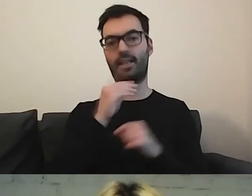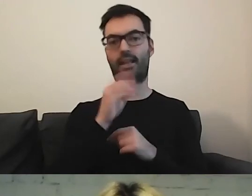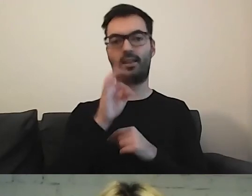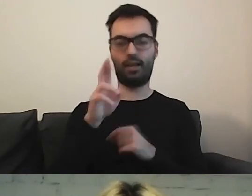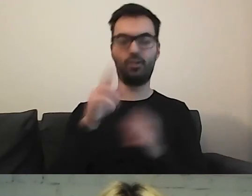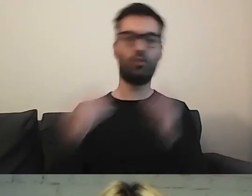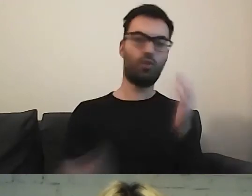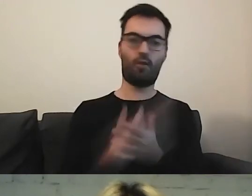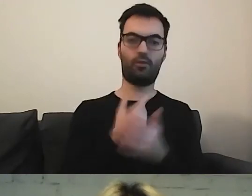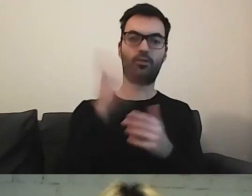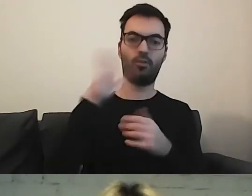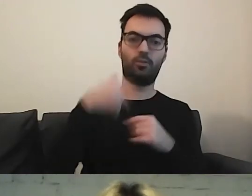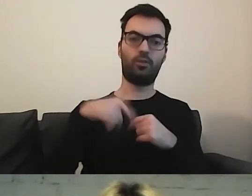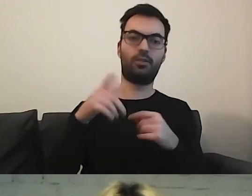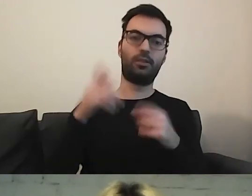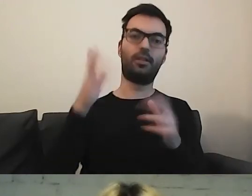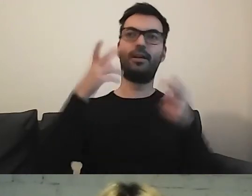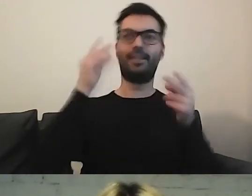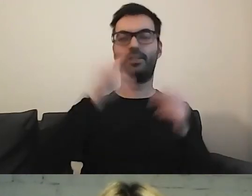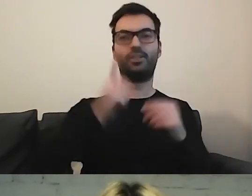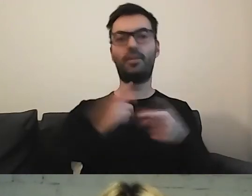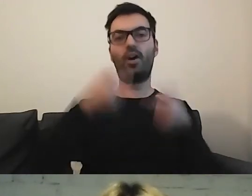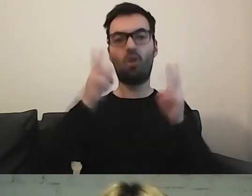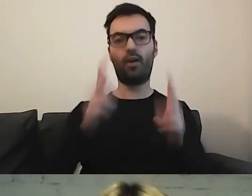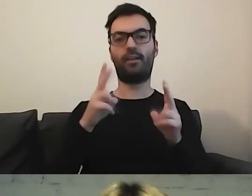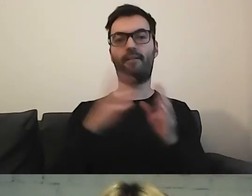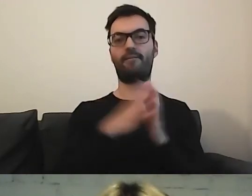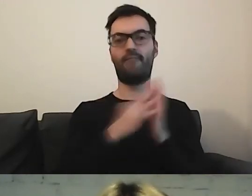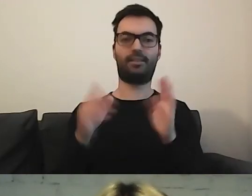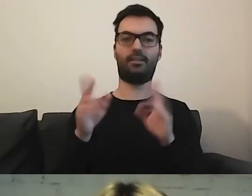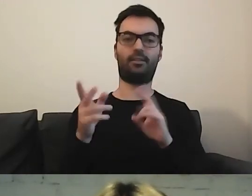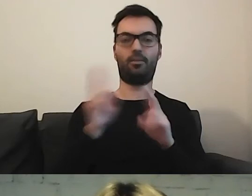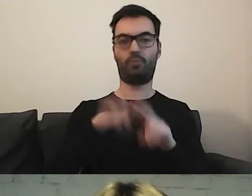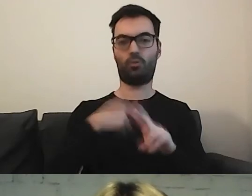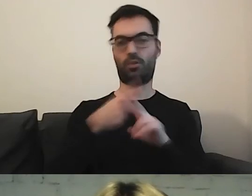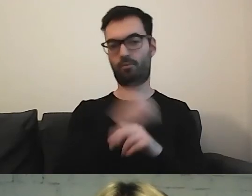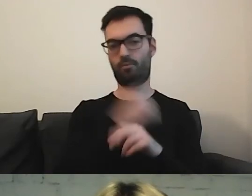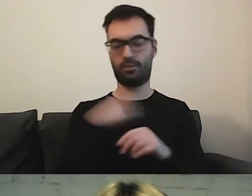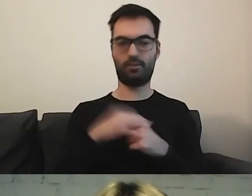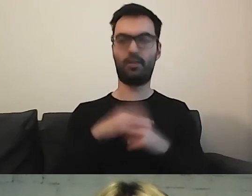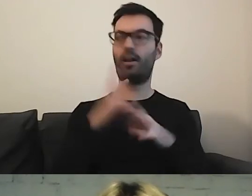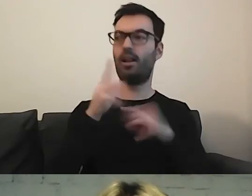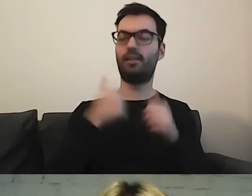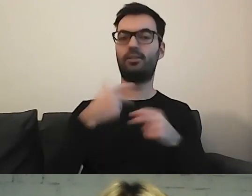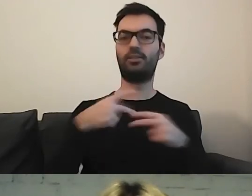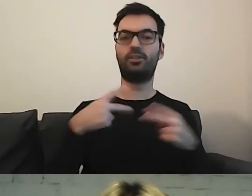że pewnie dopiero przyjmie się jakaś ostateczna wersja tłumaczenia. Agnieszka napisała: Przez wiele lat byłam dziennikarką radiową.